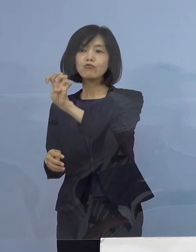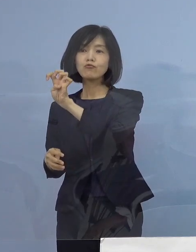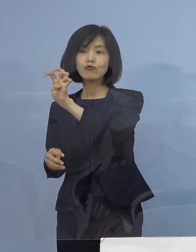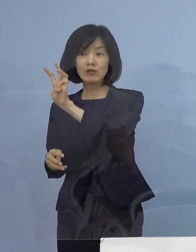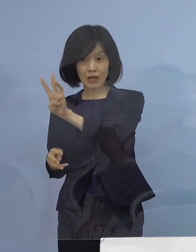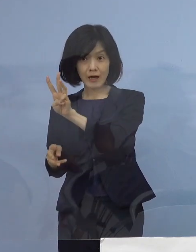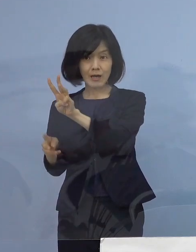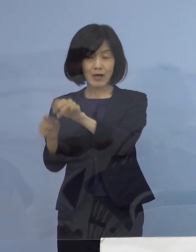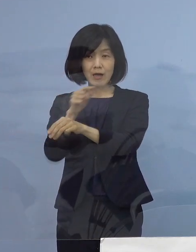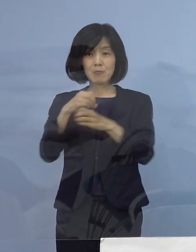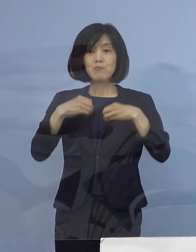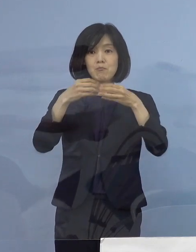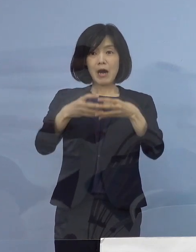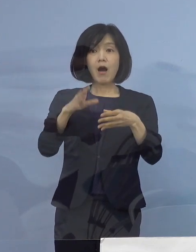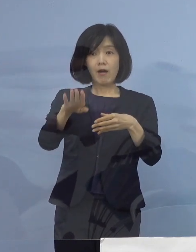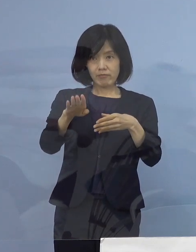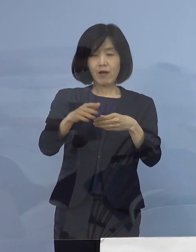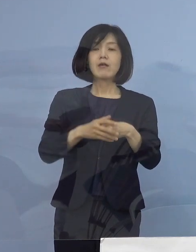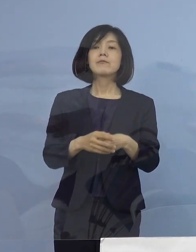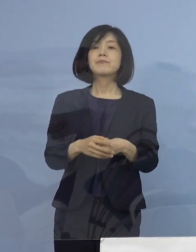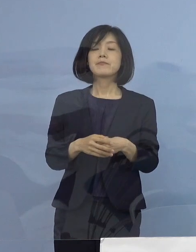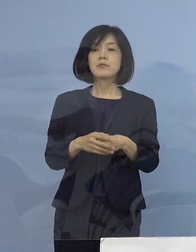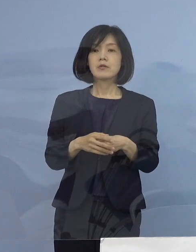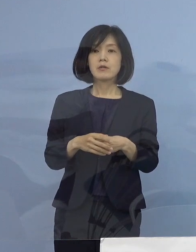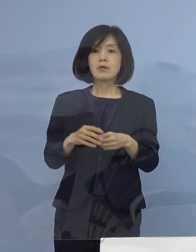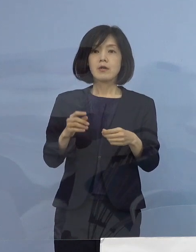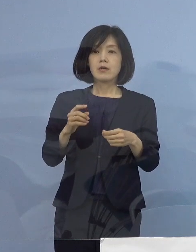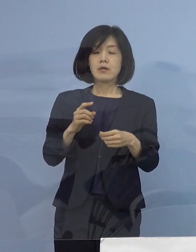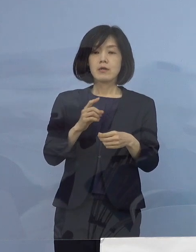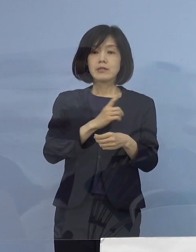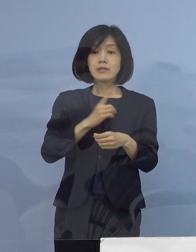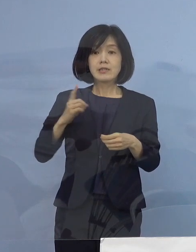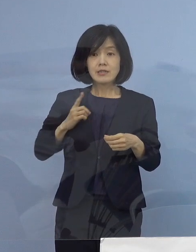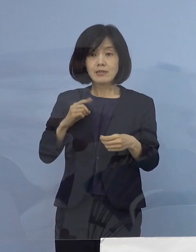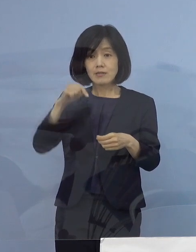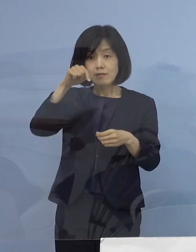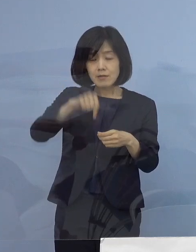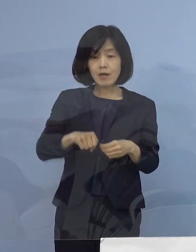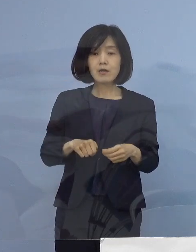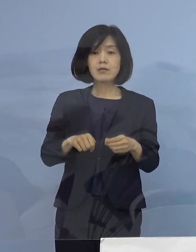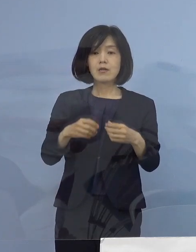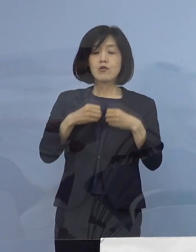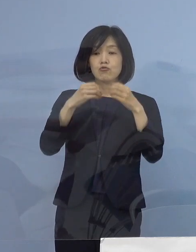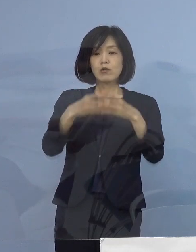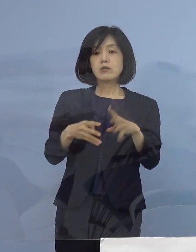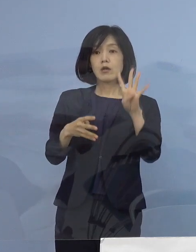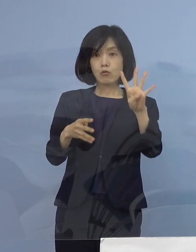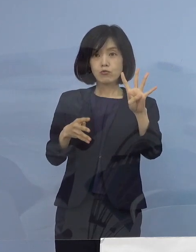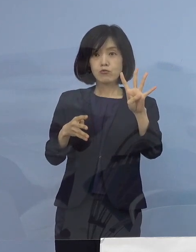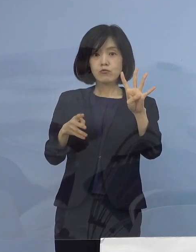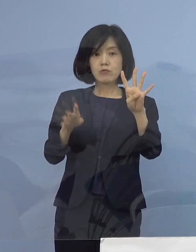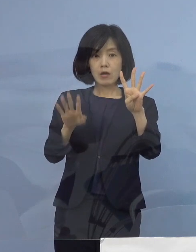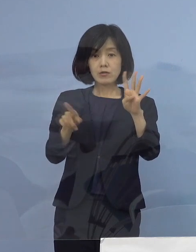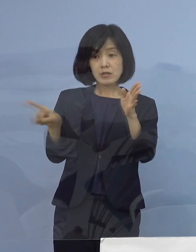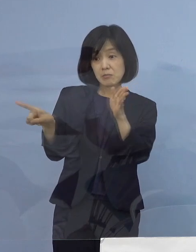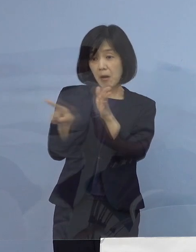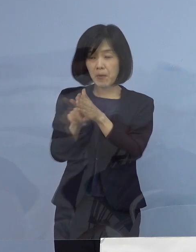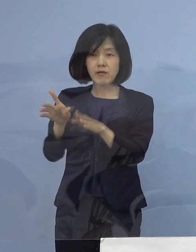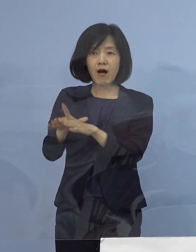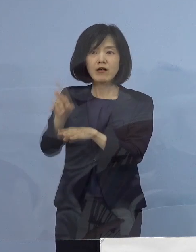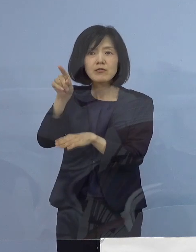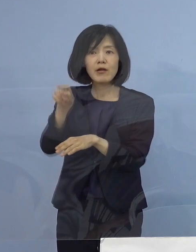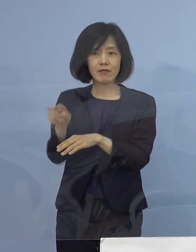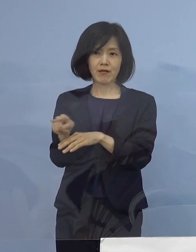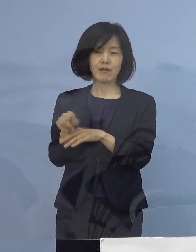なお、1日の発表で四つのクラスターが確認されるのは 県内では初めてのこと となります